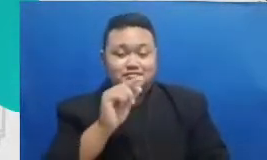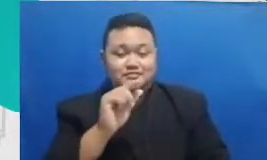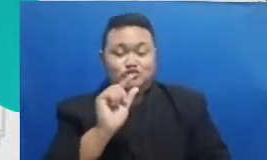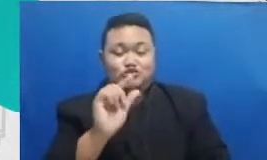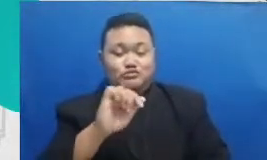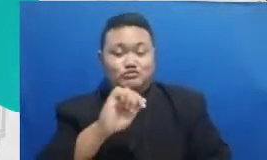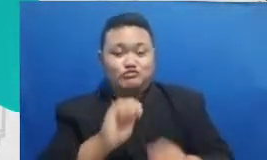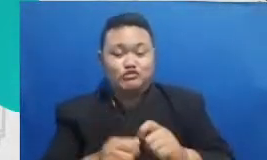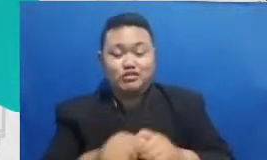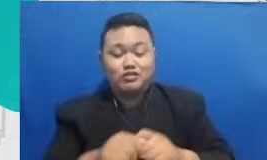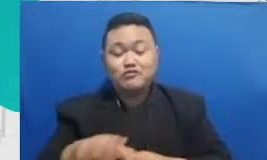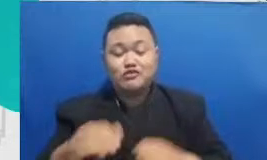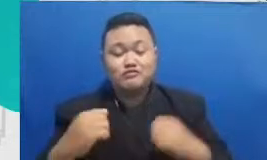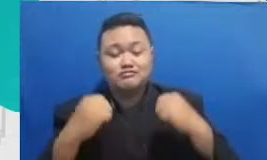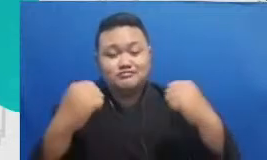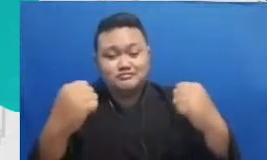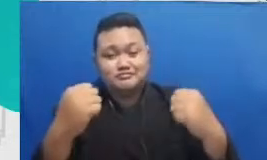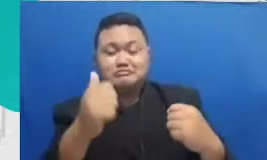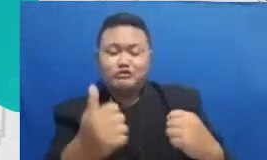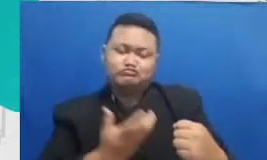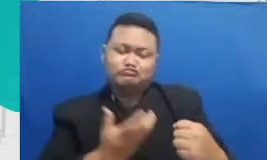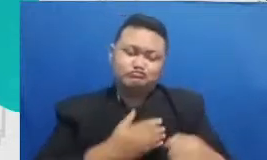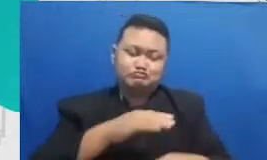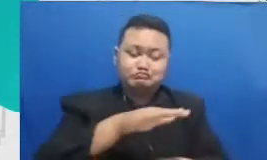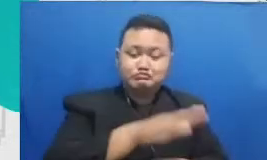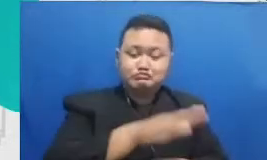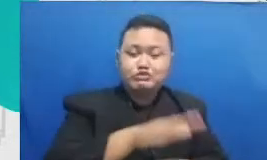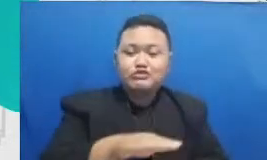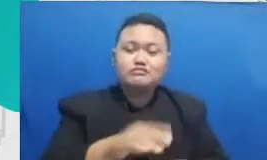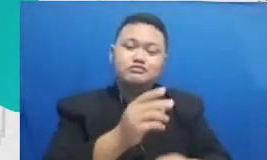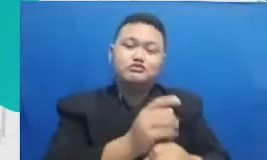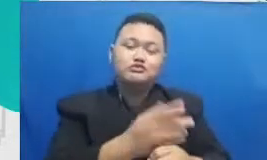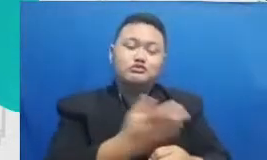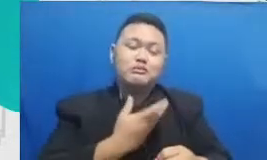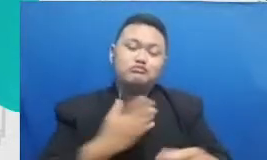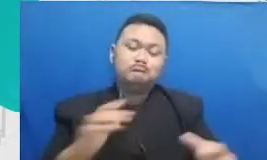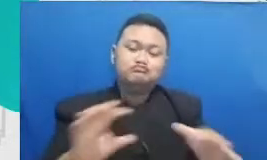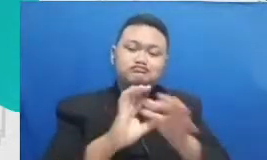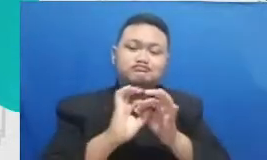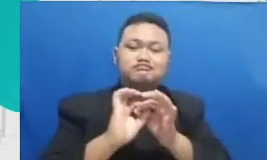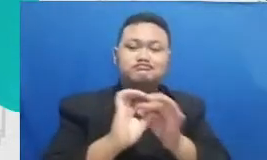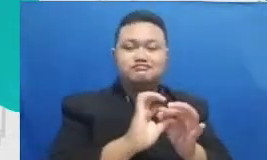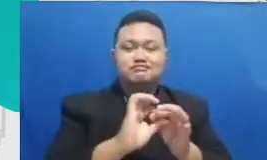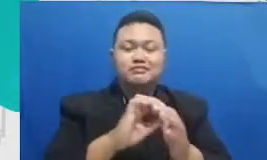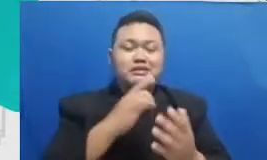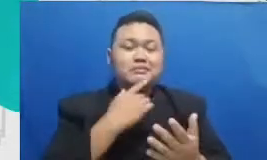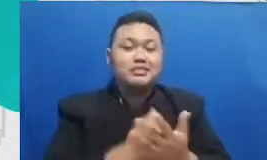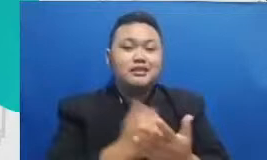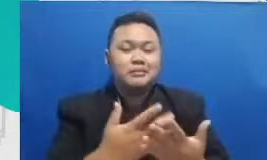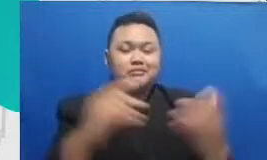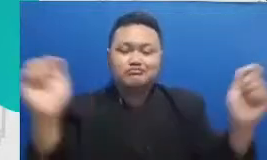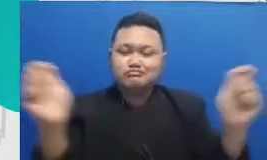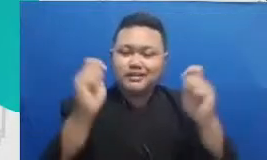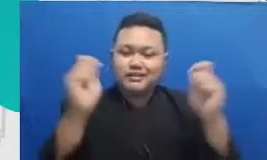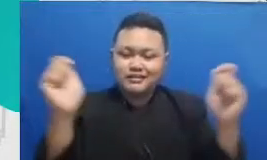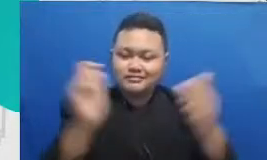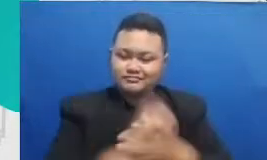bapak dan ibu jadi kuncinya adalah yang tadi di perayaan pastikan bahwa Bapak dan Ibu merayakan